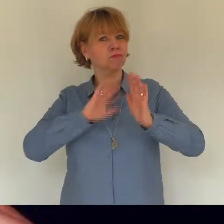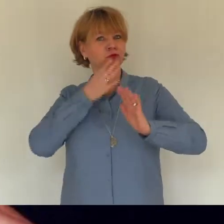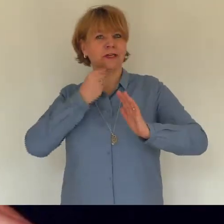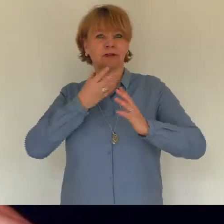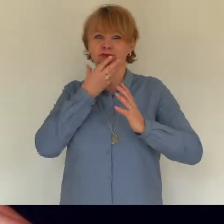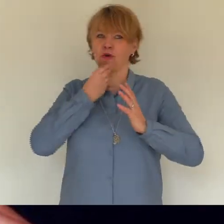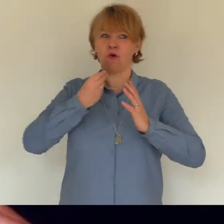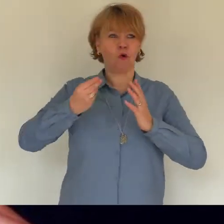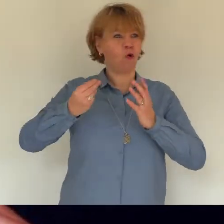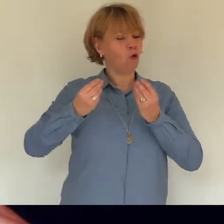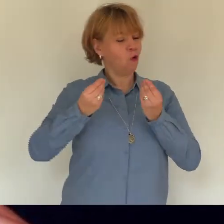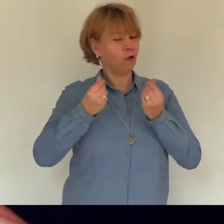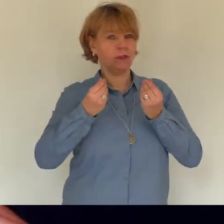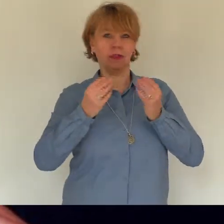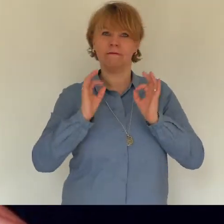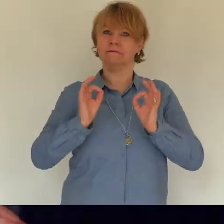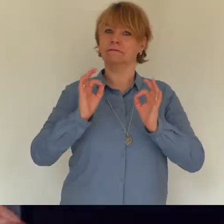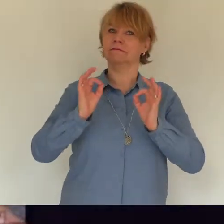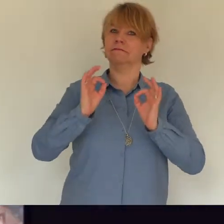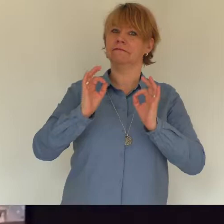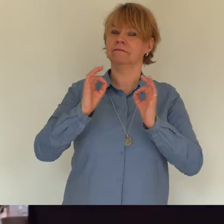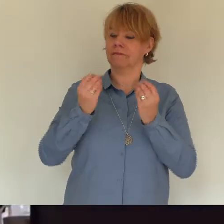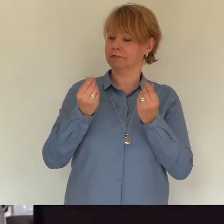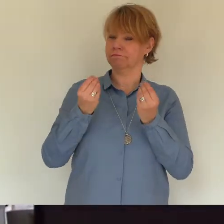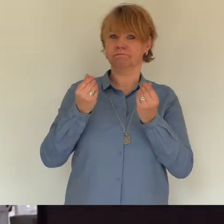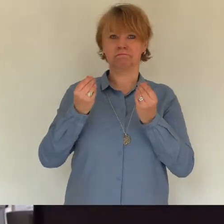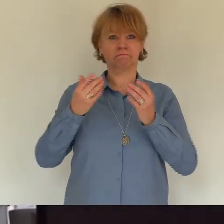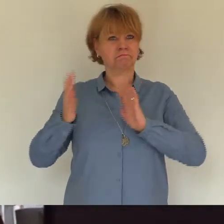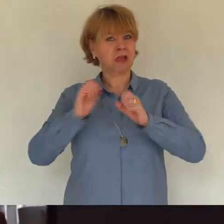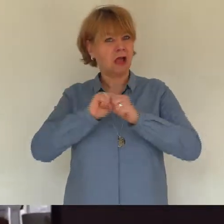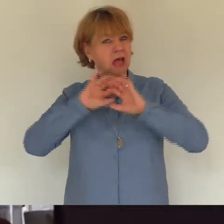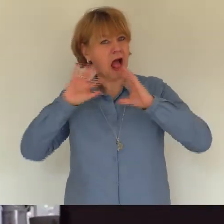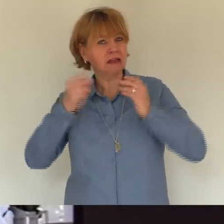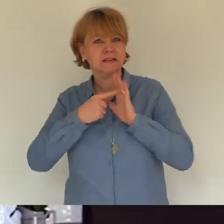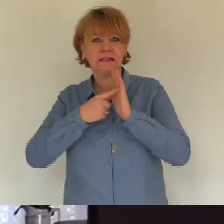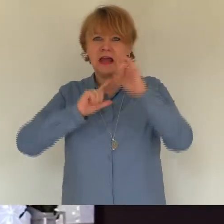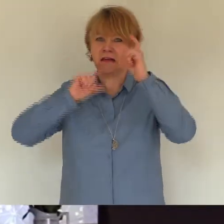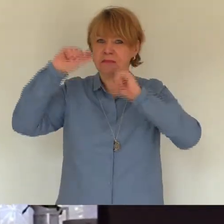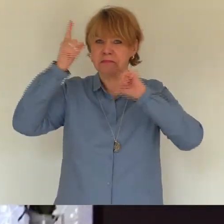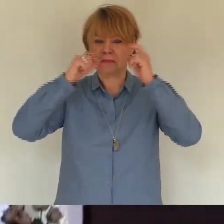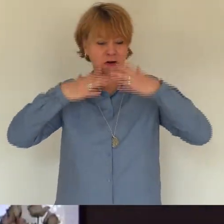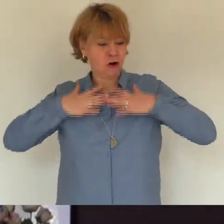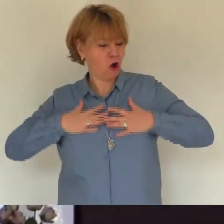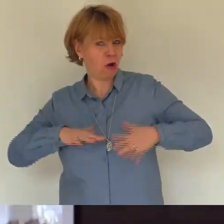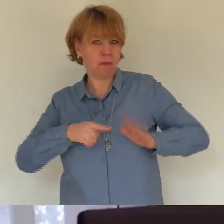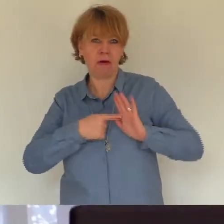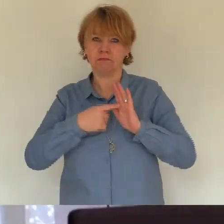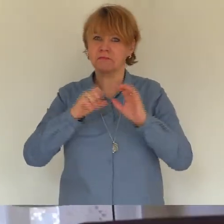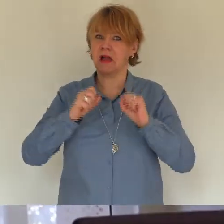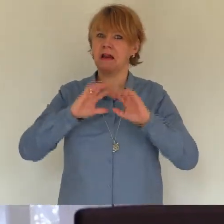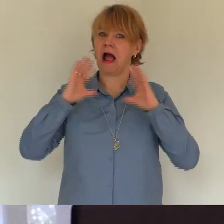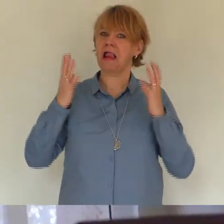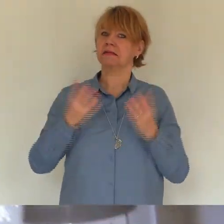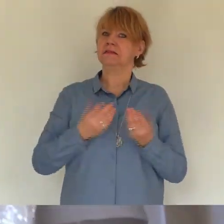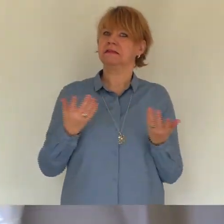doch dann sah ich dein foto im internet du hast ein neues zuhause gesucht den